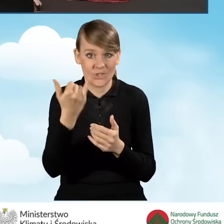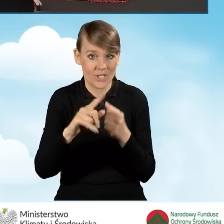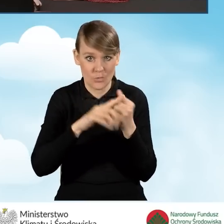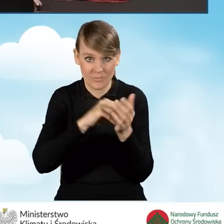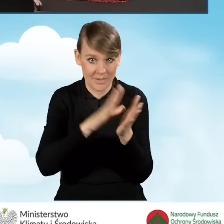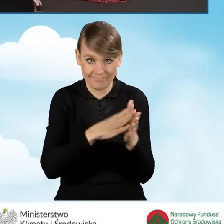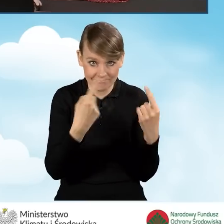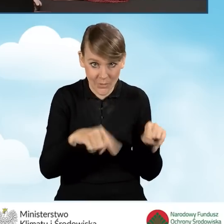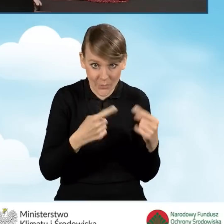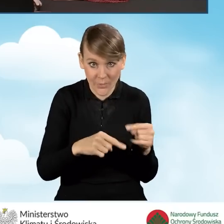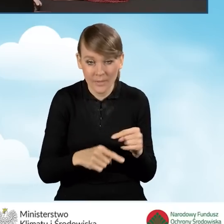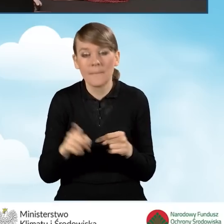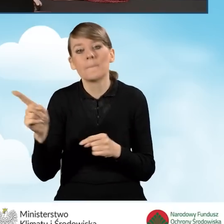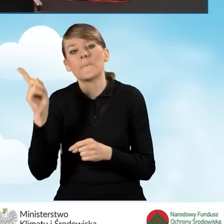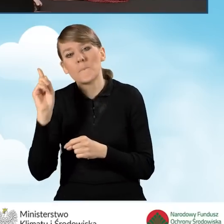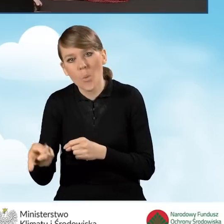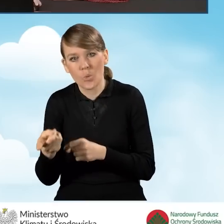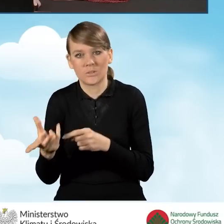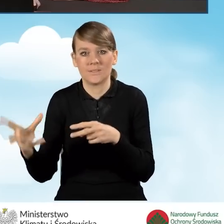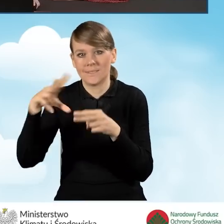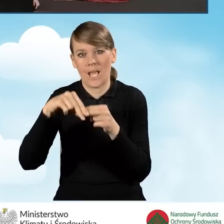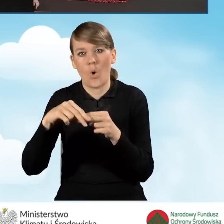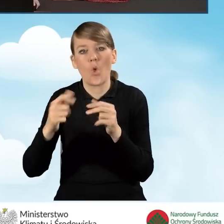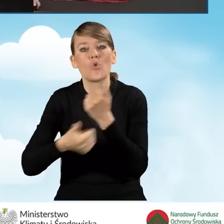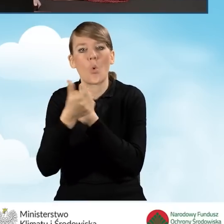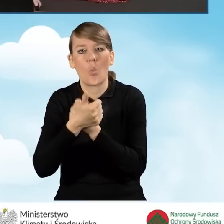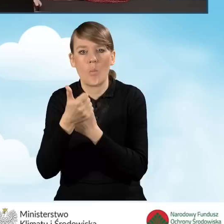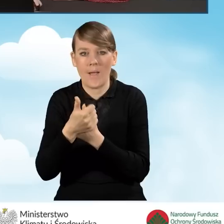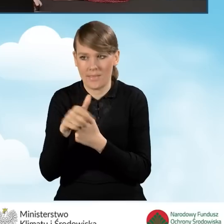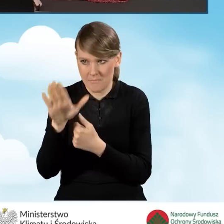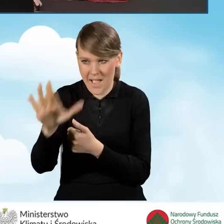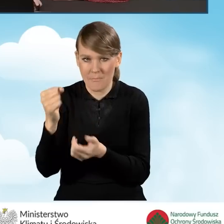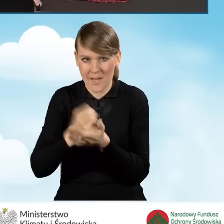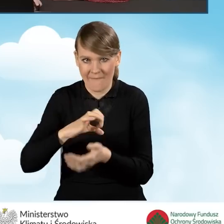konieczne jest załączenie dokumentu potwierdzającego prawo własności do budynku.